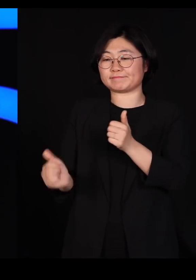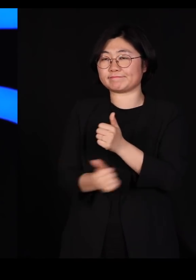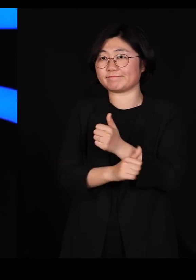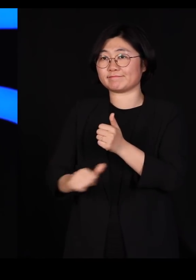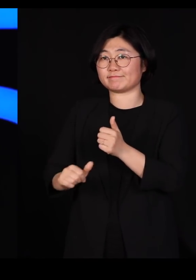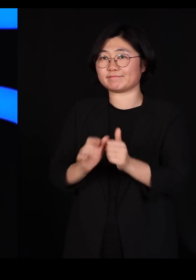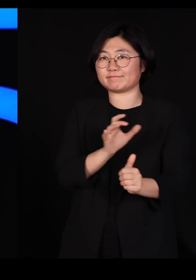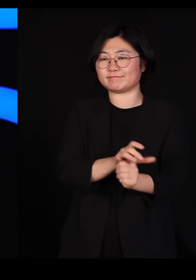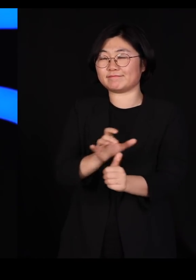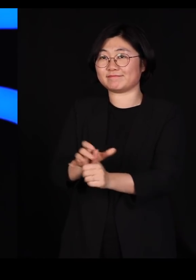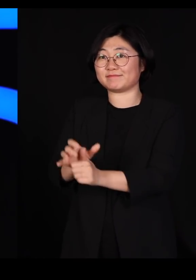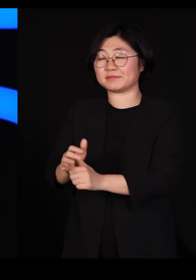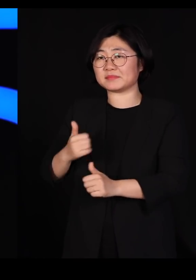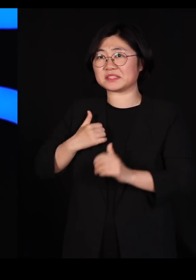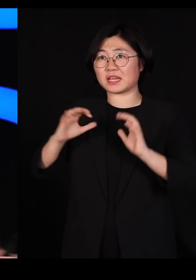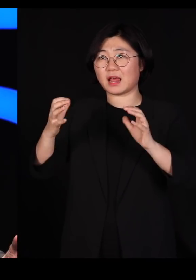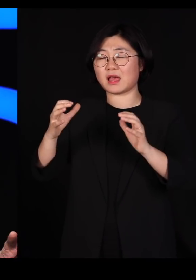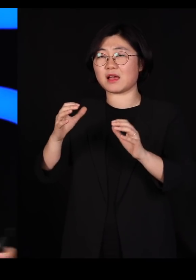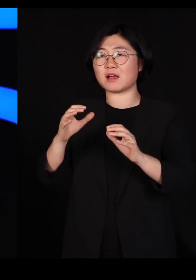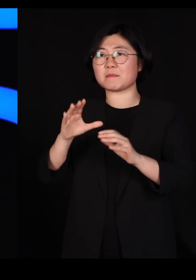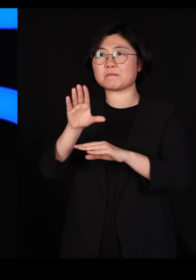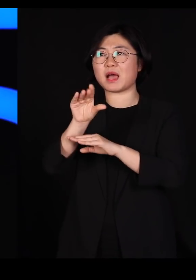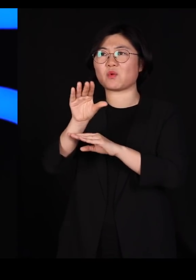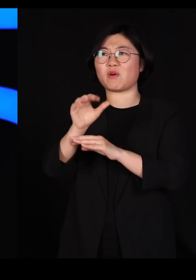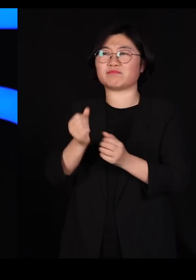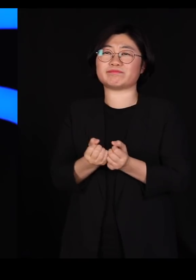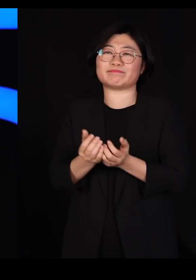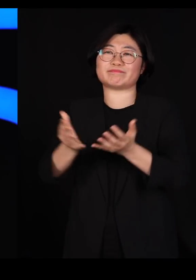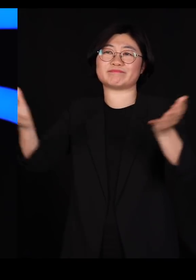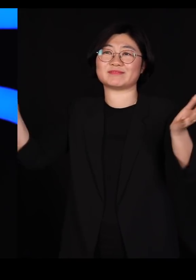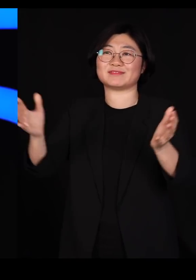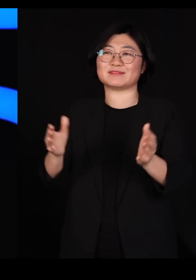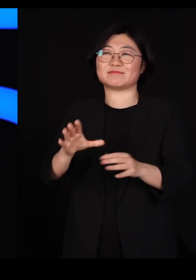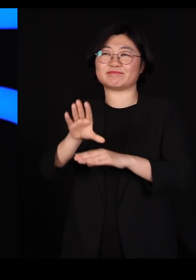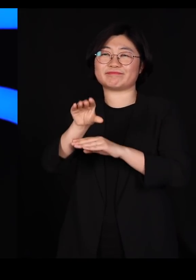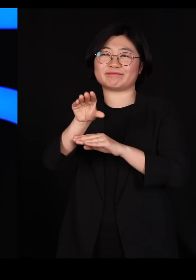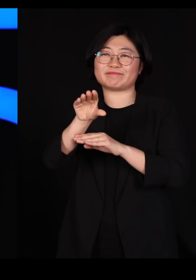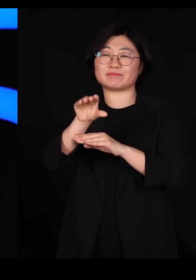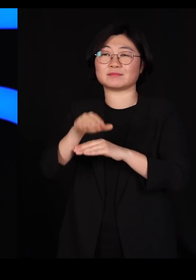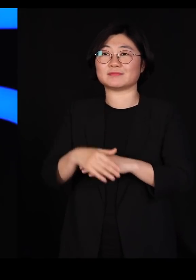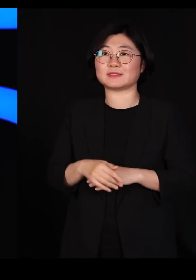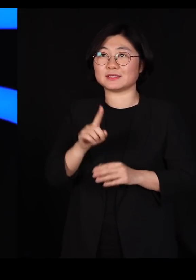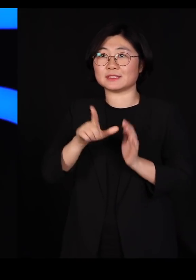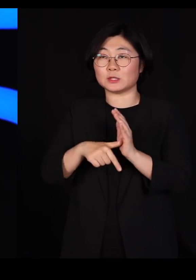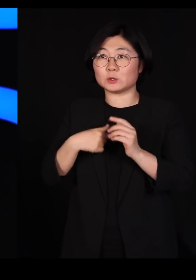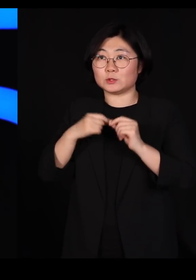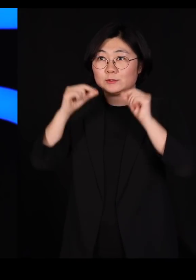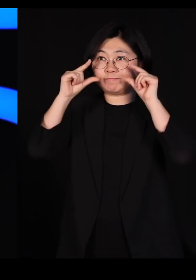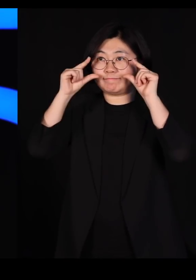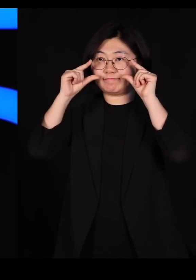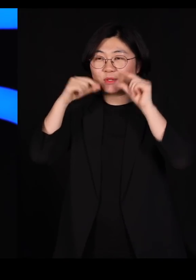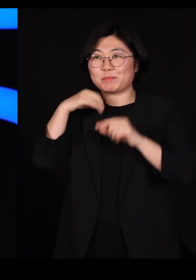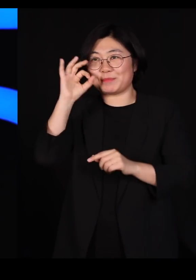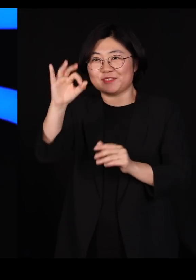캐나다 국영방송이 그냥 다 보여주더라고요 제가 두 눈 부릅 뜨고 봤습니다